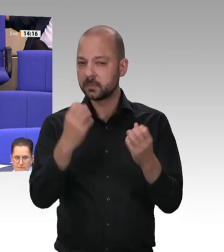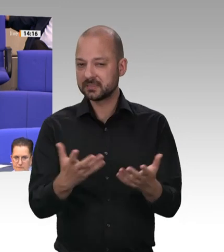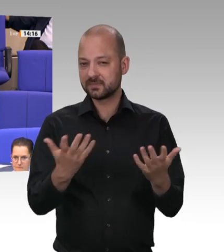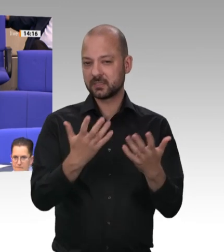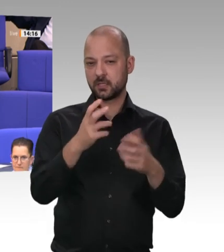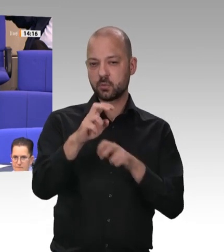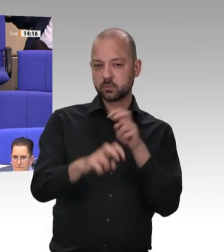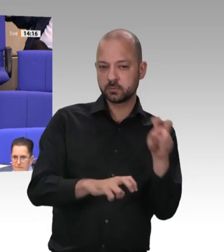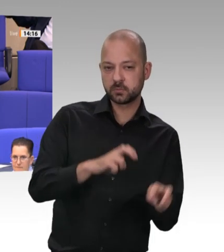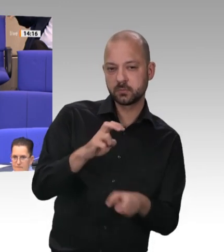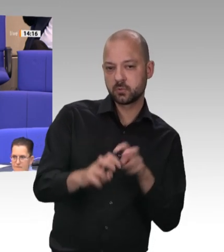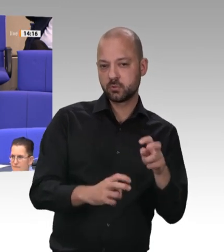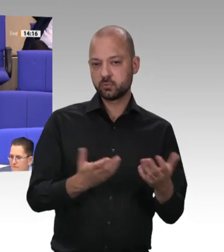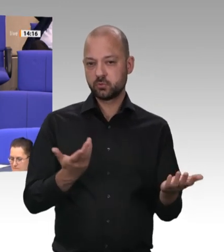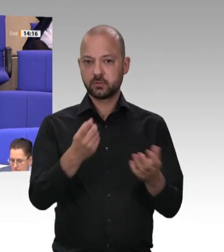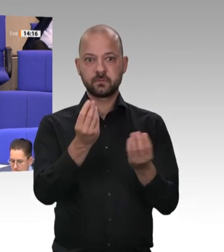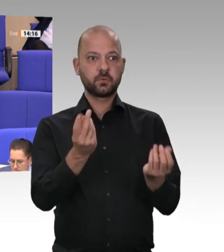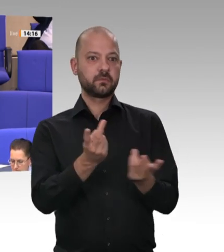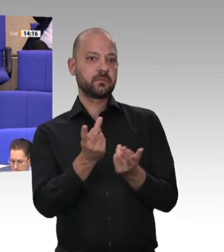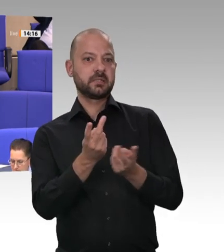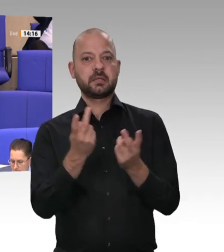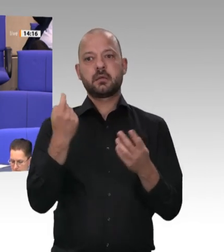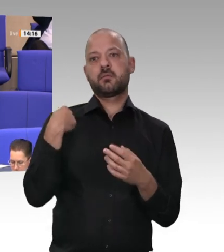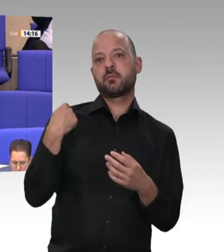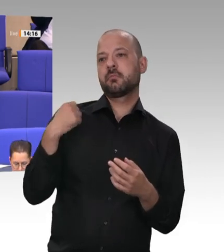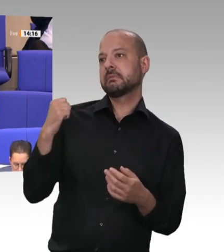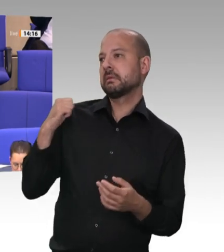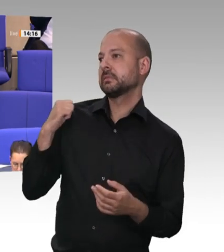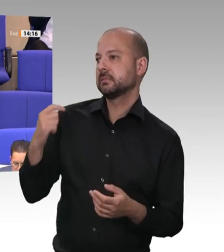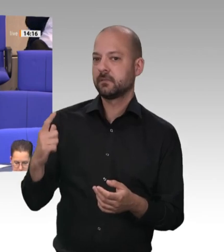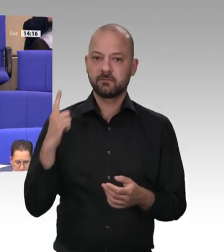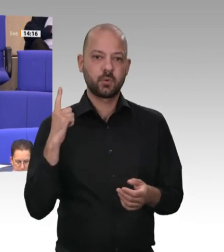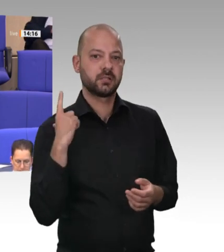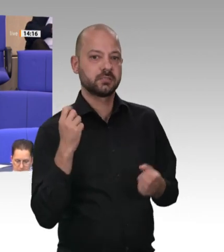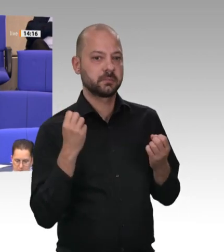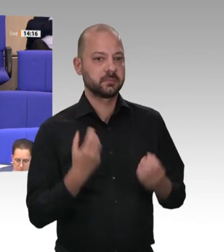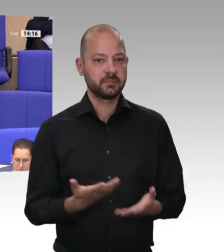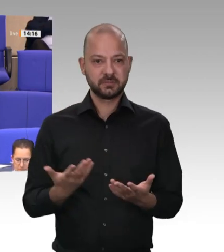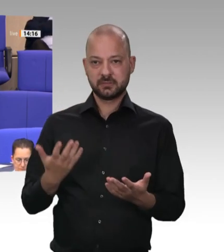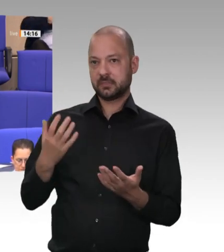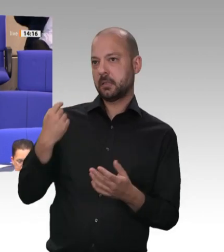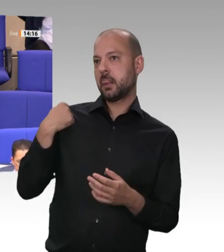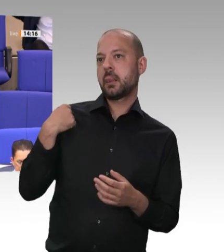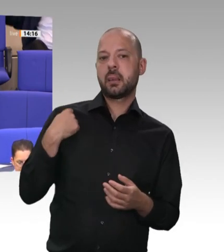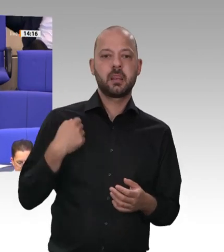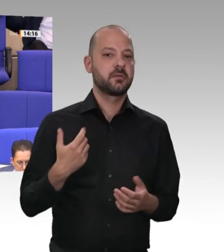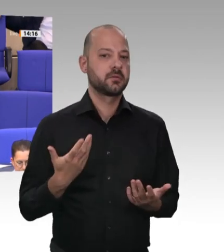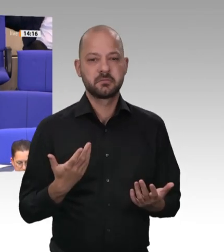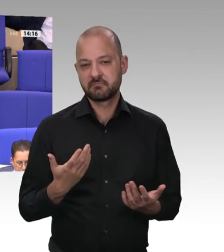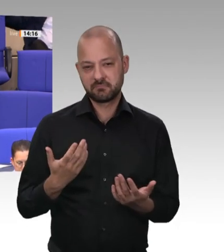Damals habe ich dazu eine Rede gehalten. Deswegen habe ich mich auch jetzt zu einer Bemerkung und zu einer Frage gemeldet. Ich habe damals eine Anfrage an die Bundesregierung gestellt; darauf habe ich eine Antwort bekommen.